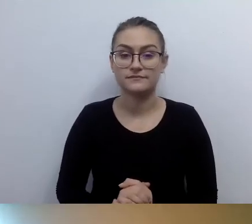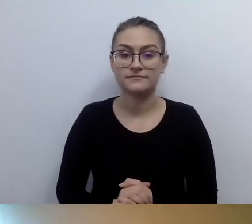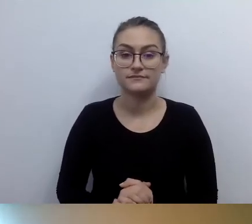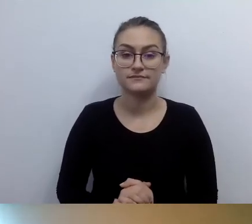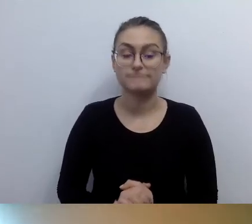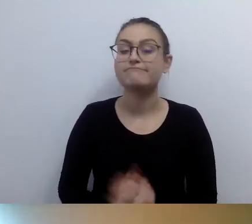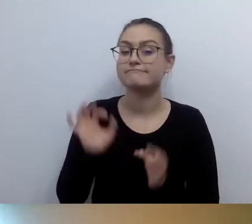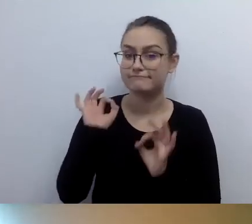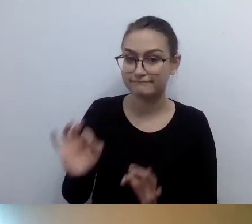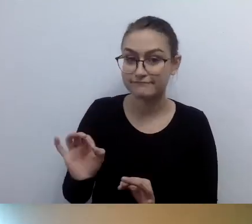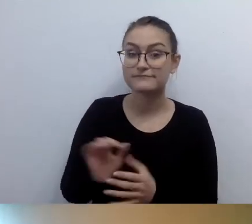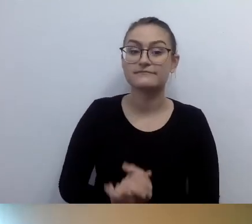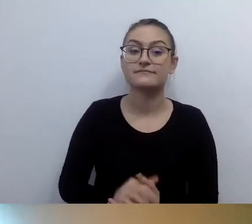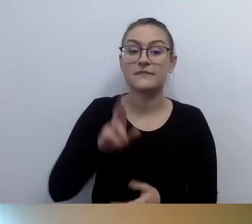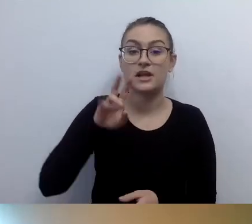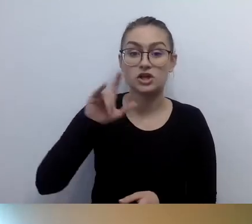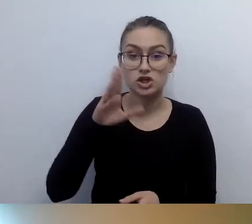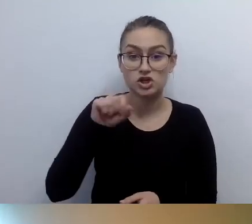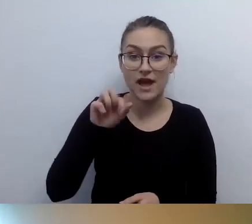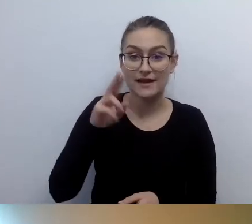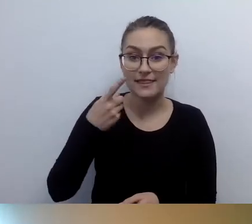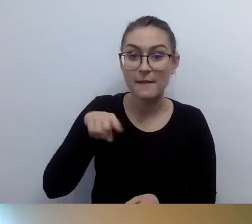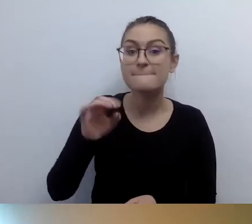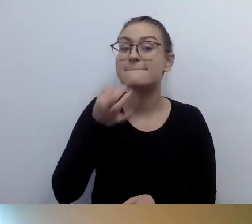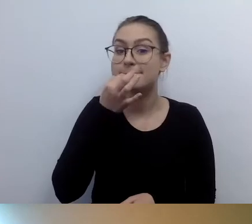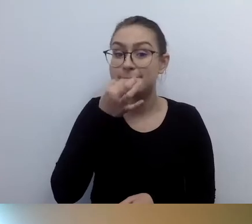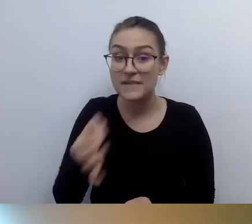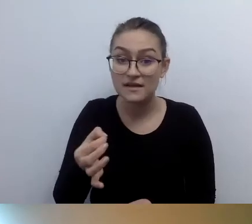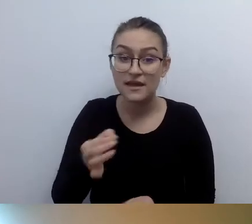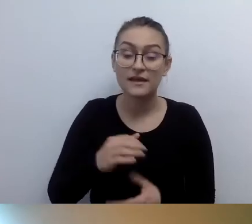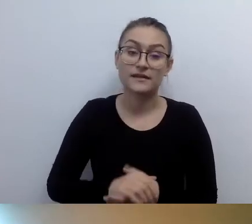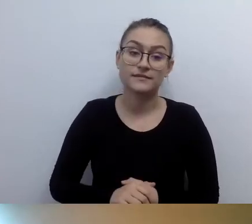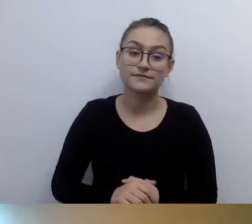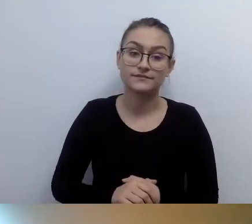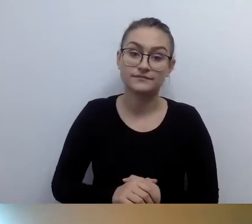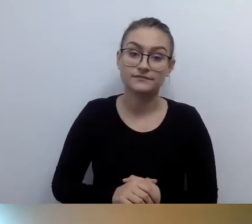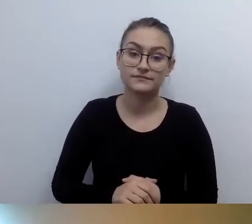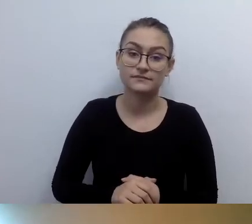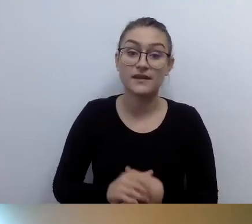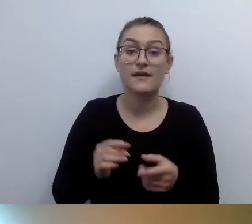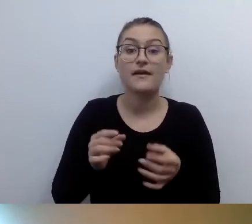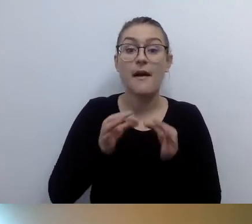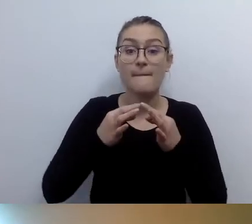MAŁGORZATA: Ryszard pyta: jaki jest orientacyjny koszt zakupu lub wynajmu pętli indukcyjnej?